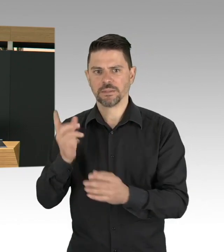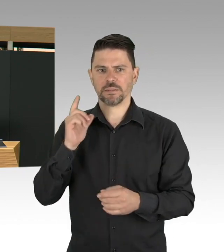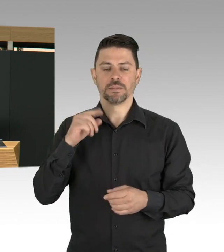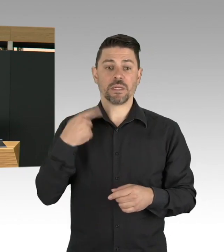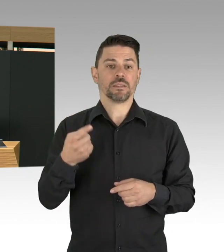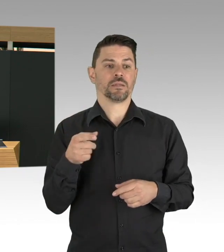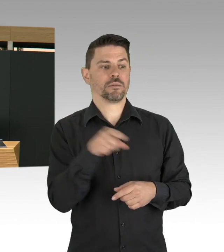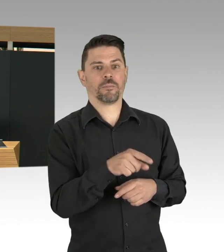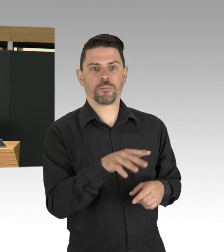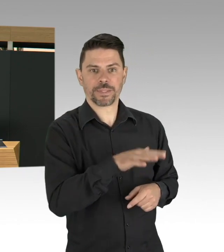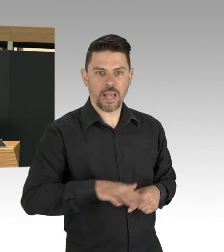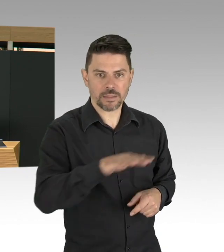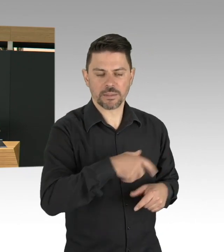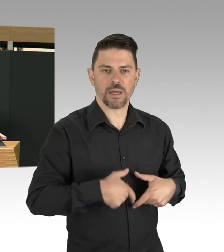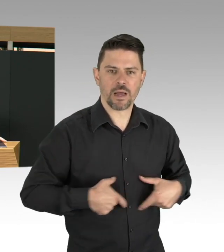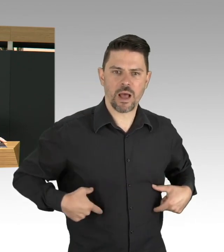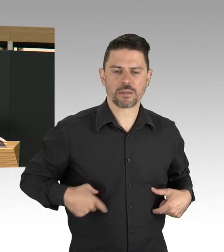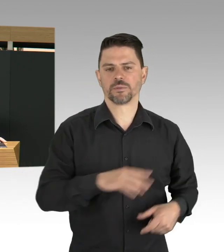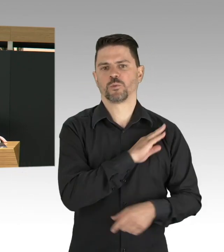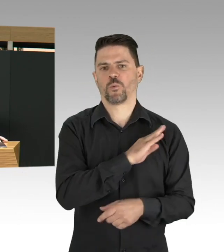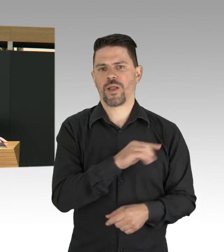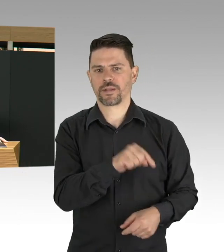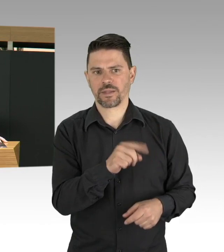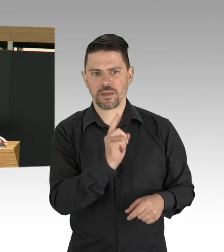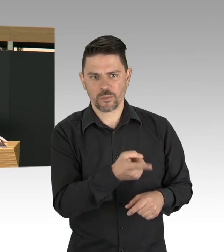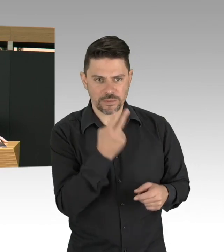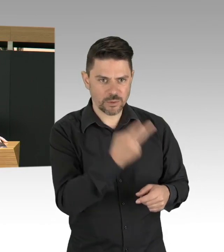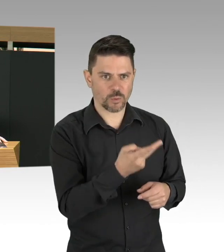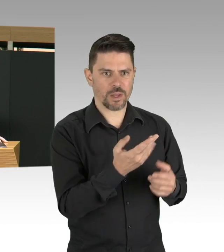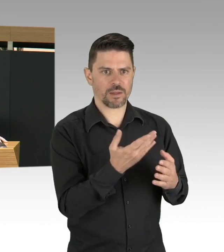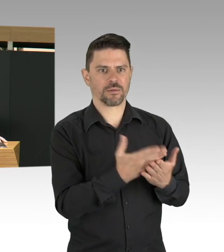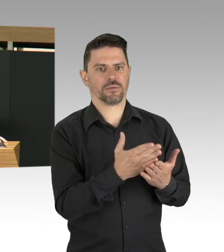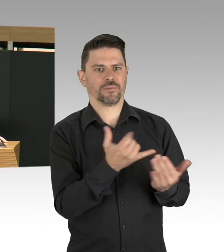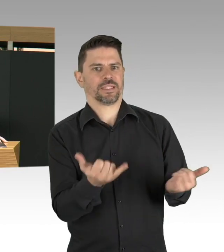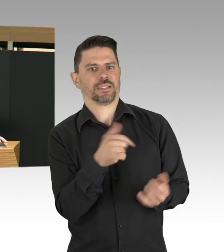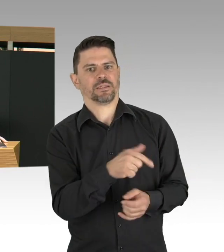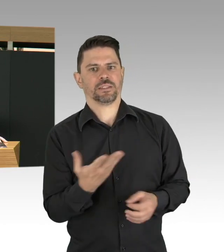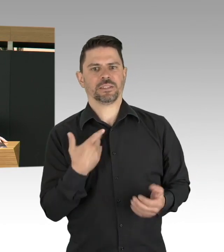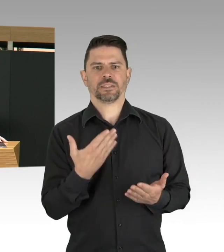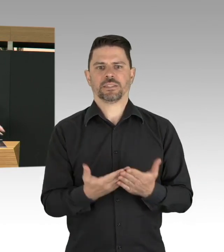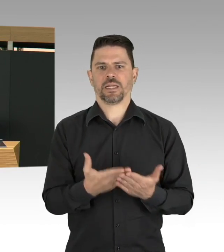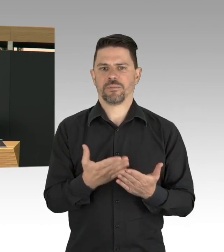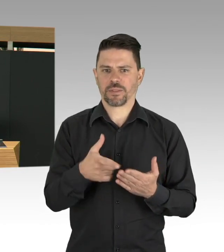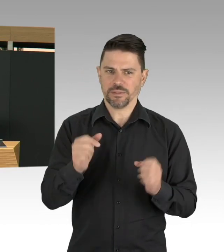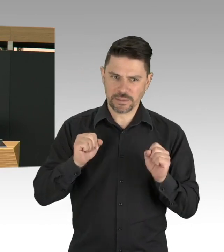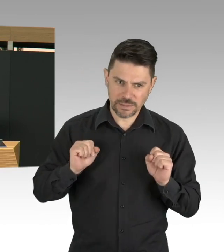aber erwähnen möchte ich als 4. Punkt auch das Thema Arbeitsschutz, was natürlich jetzt in einer Pandemie